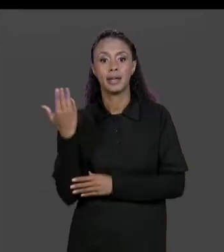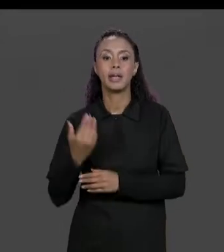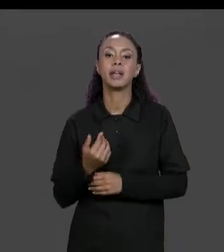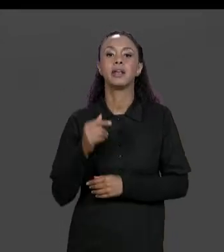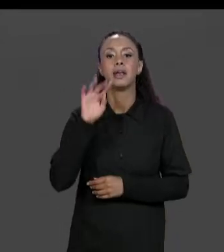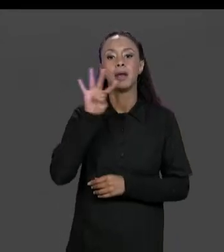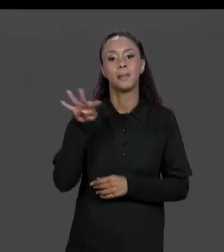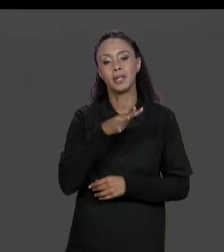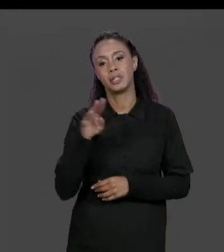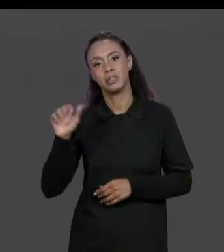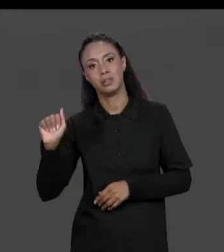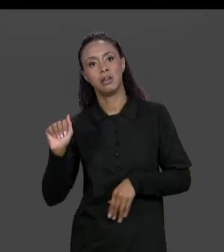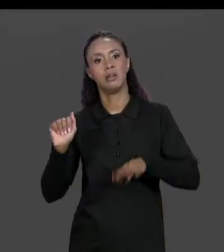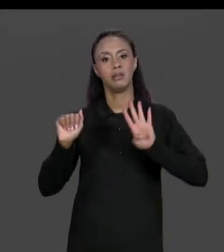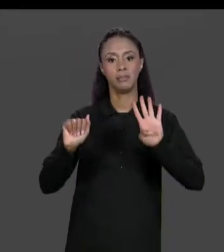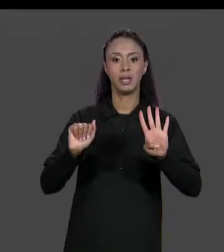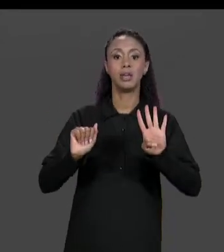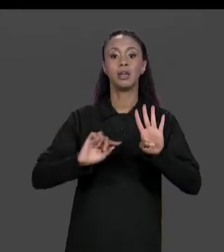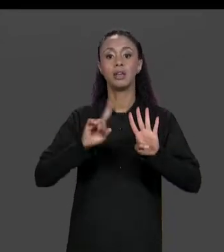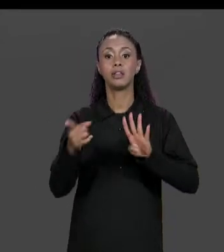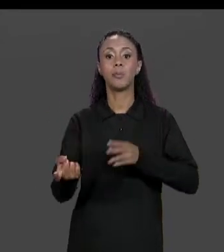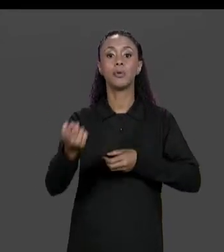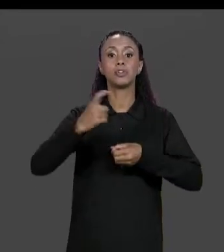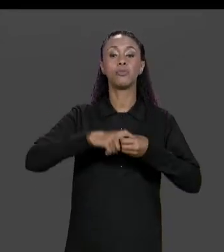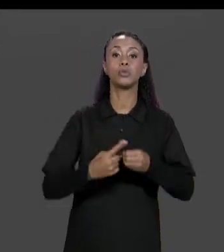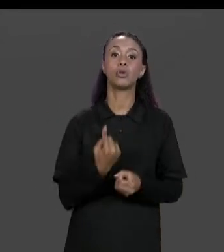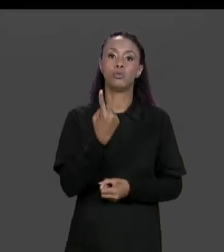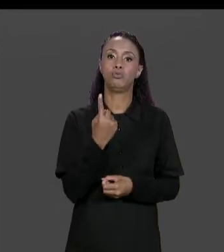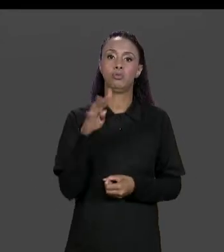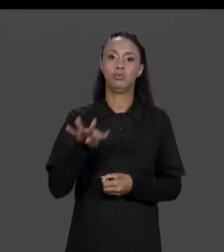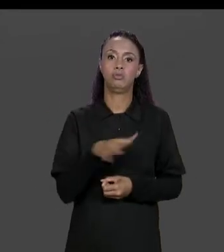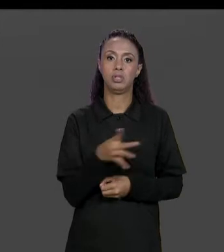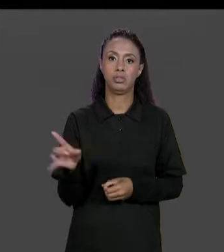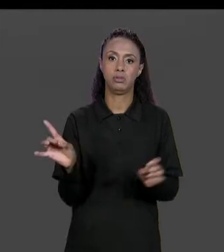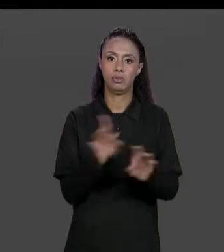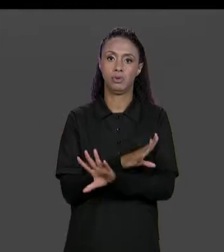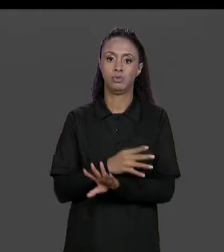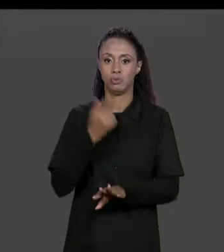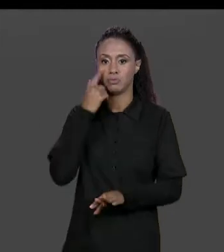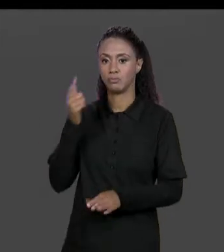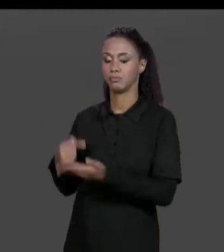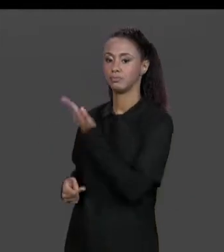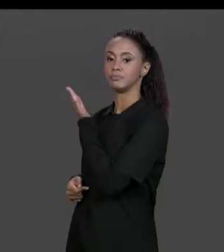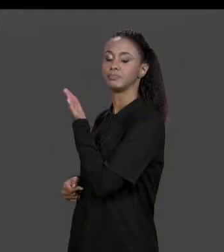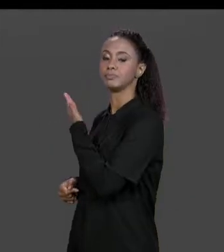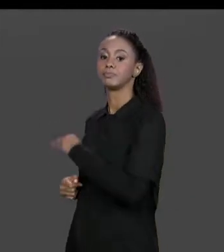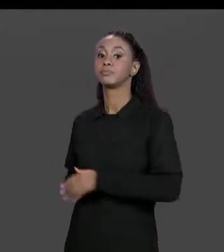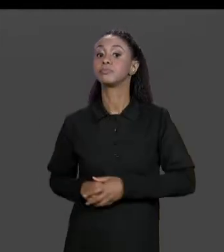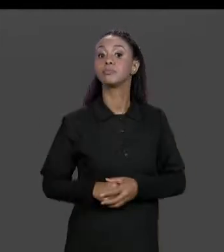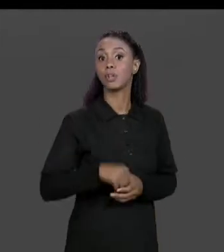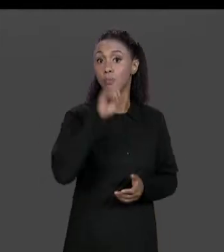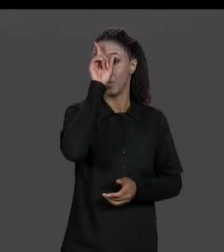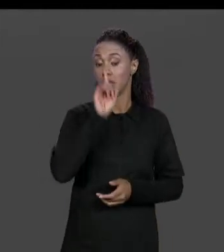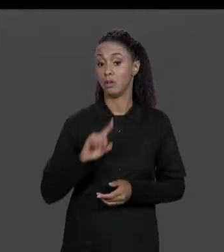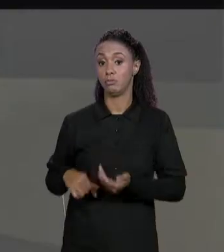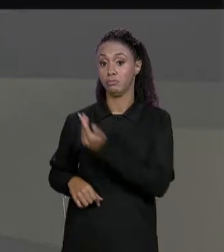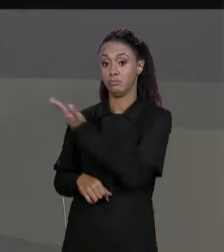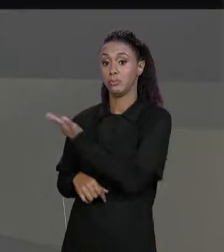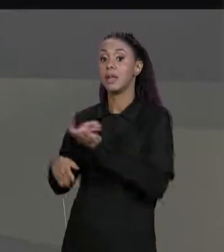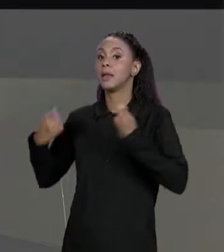"B", E RETORNA UMA MATRIZ COMO RESULTADO. A NOSSA MATRIZ RESULTADO ELA TEM QUE TER O MESMO NÚMERO DE LINHAS E O